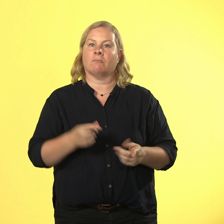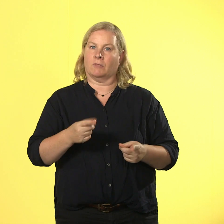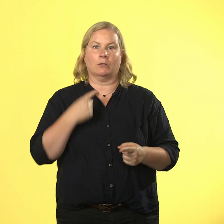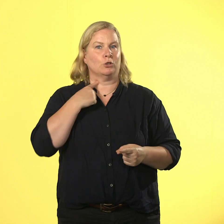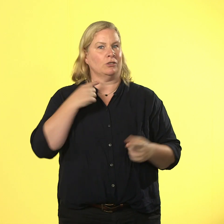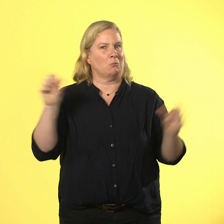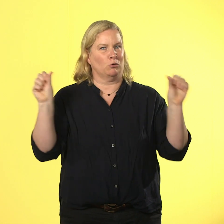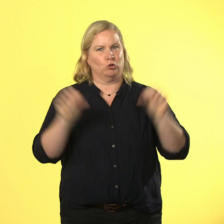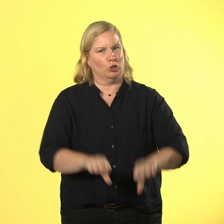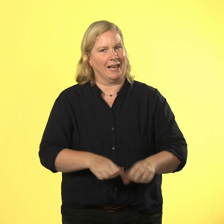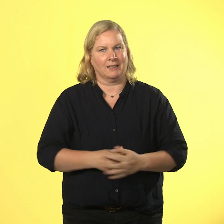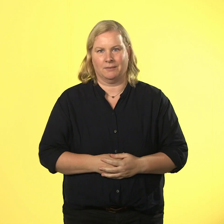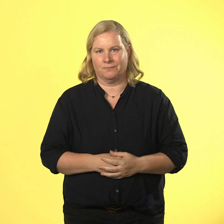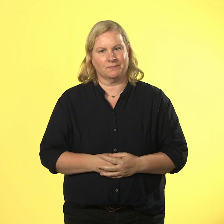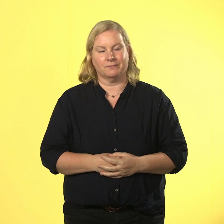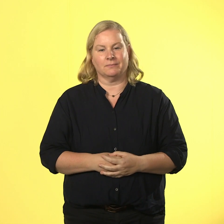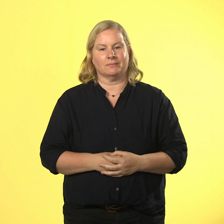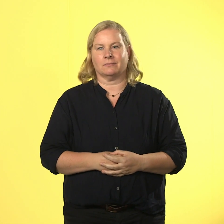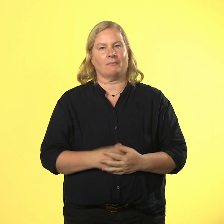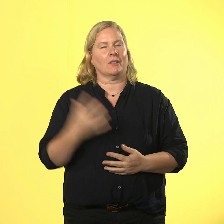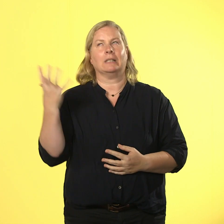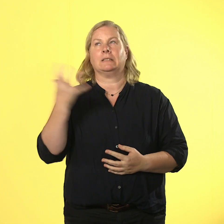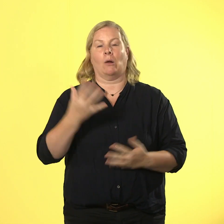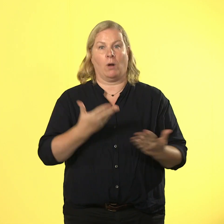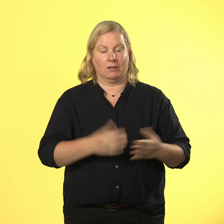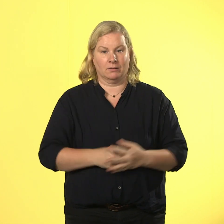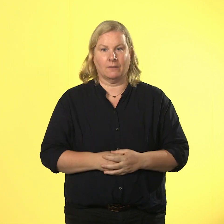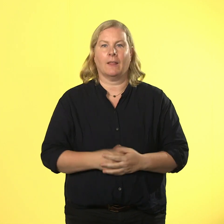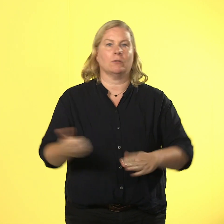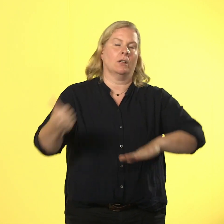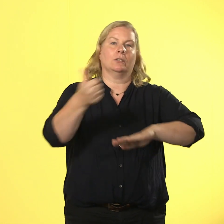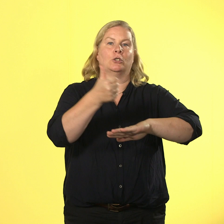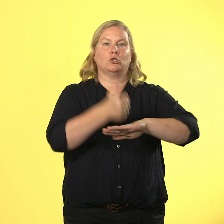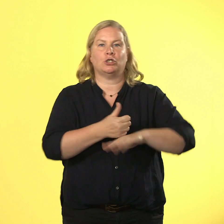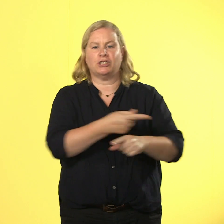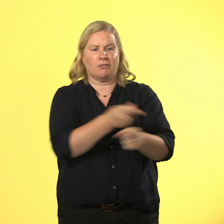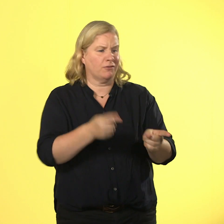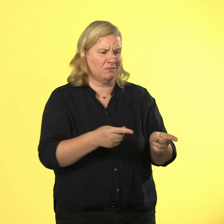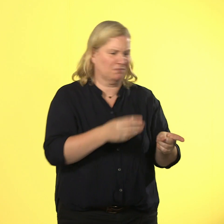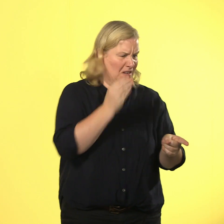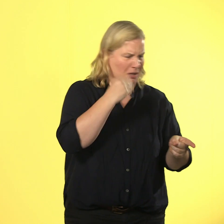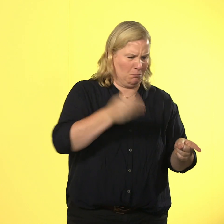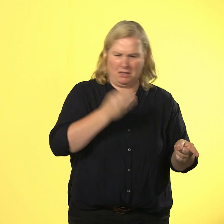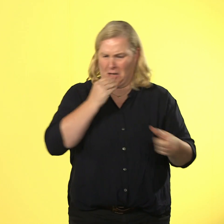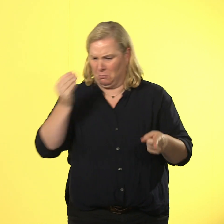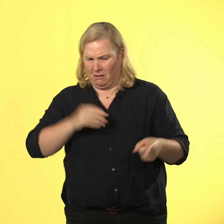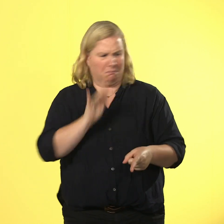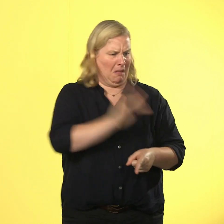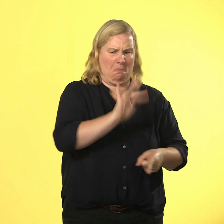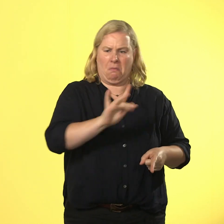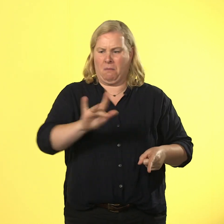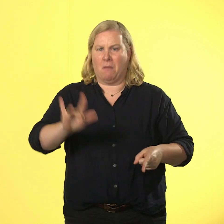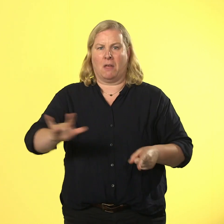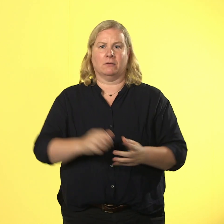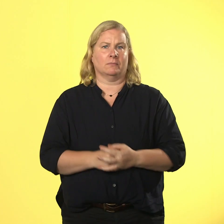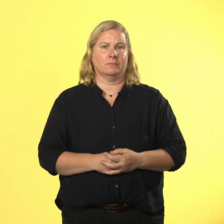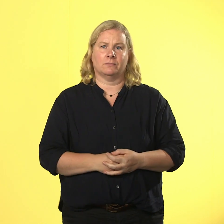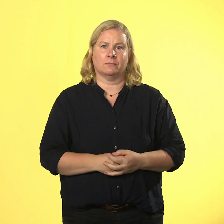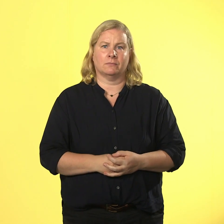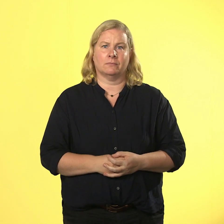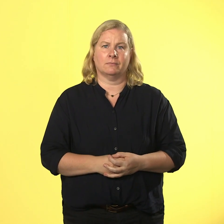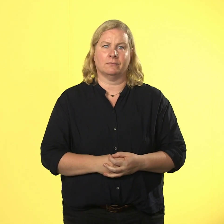der chef ist mit keinem topf zufrieden und verteilt eine riesige prise kritik.